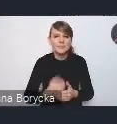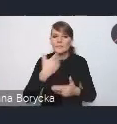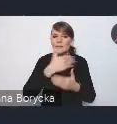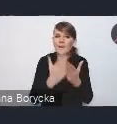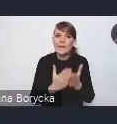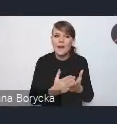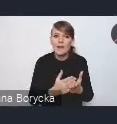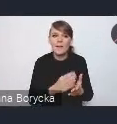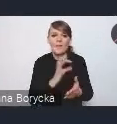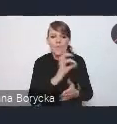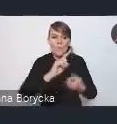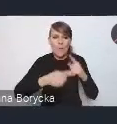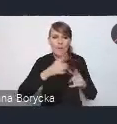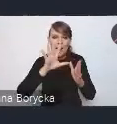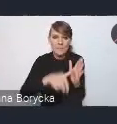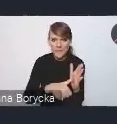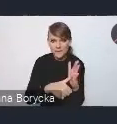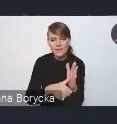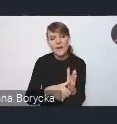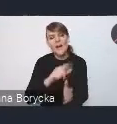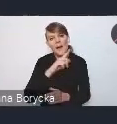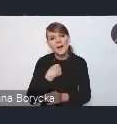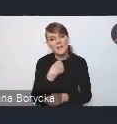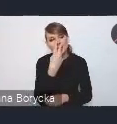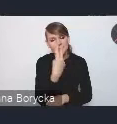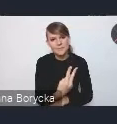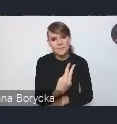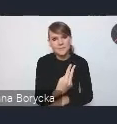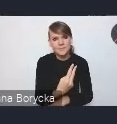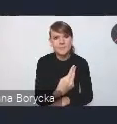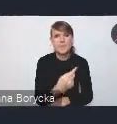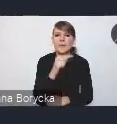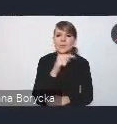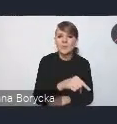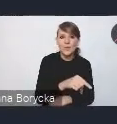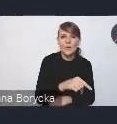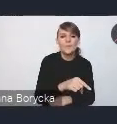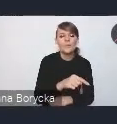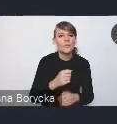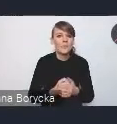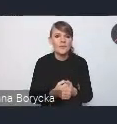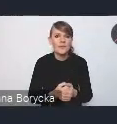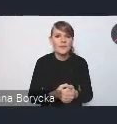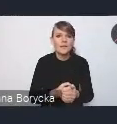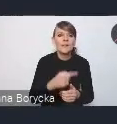jako swego rodzaju taki swoisty filtr programowania inwestycji